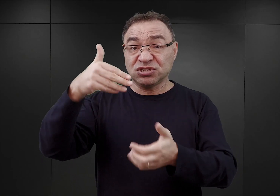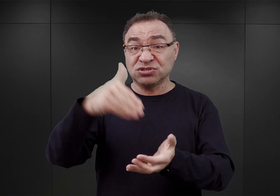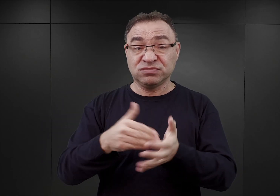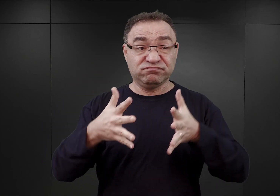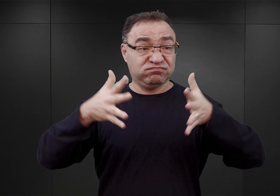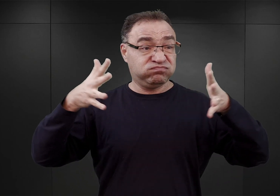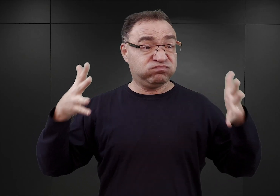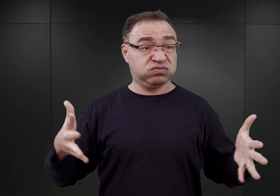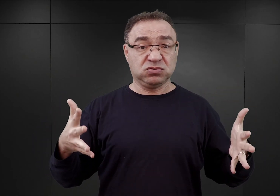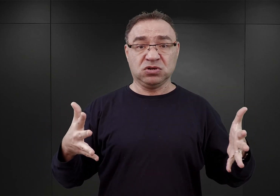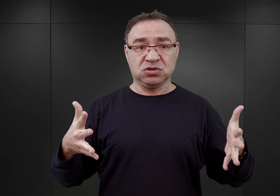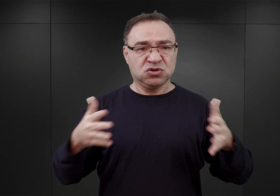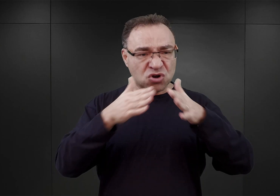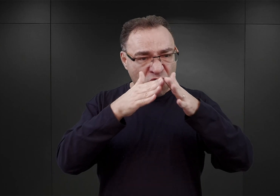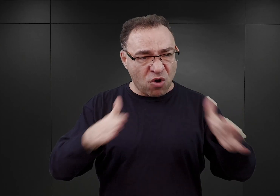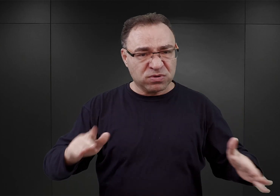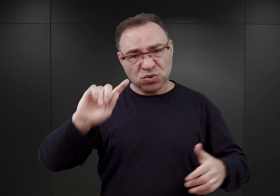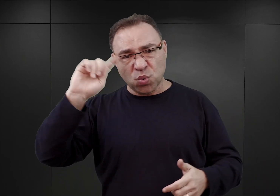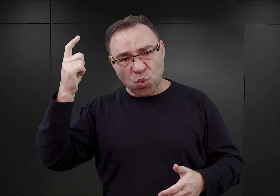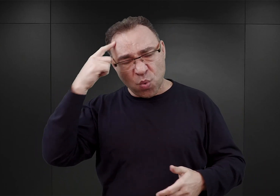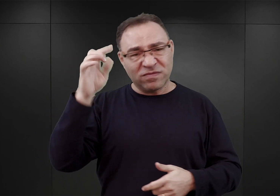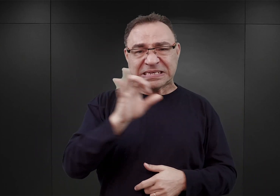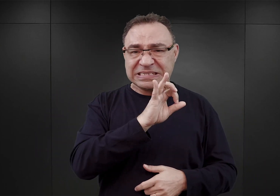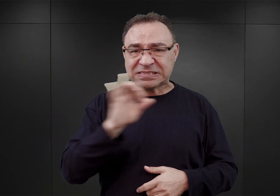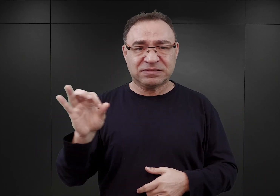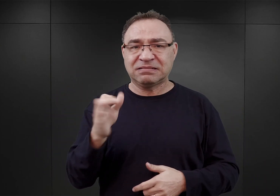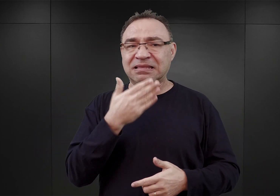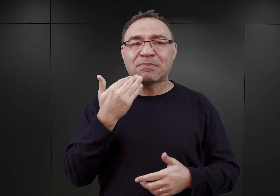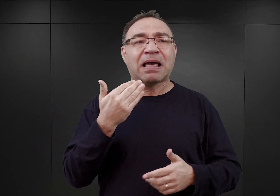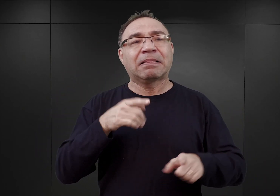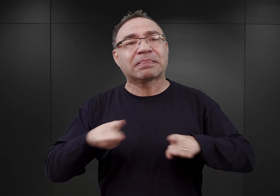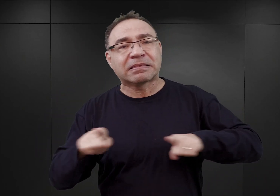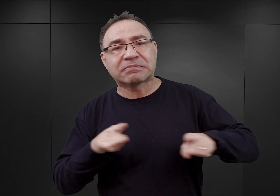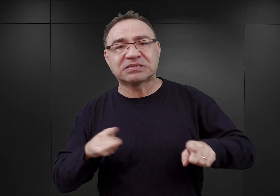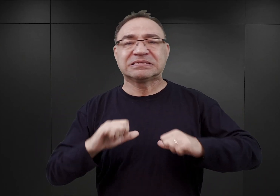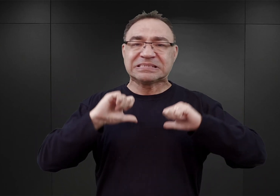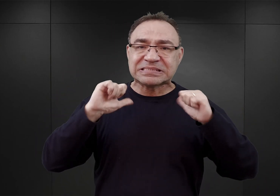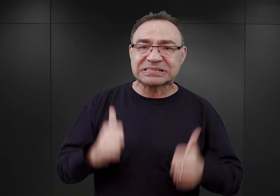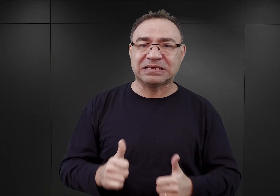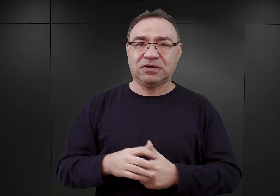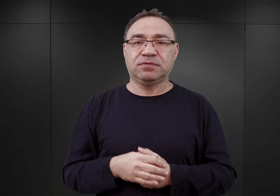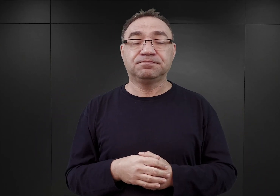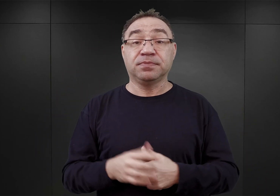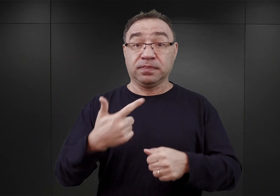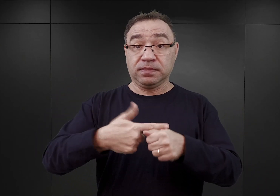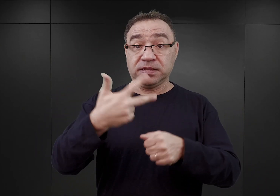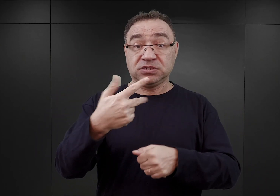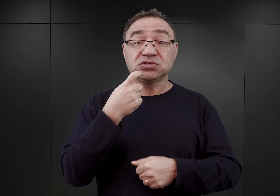i miał się stać już obozem koncentracyjnym, czyli już nie obozem przejściowym? 23 kwietnia Gruppenführer von dem Bach,